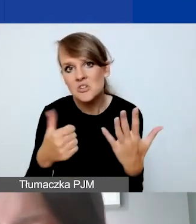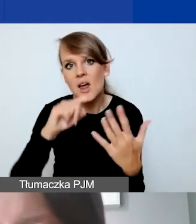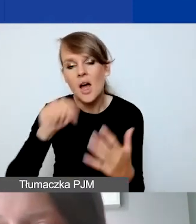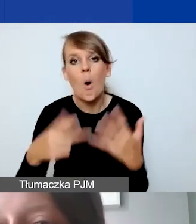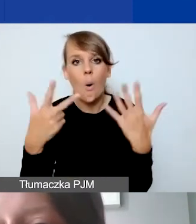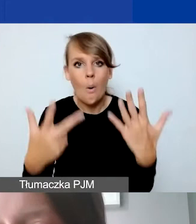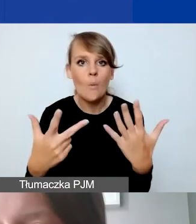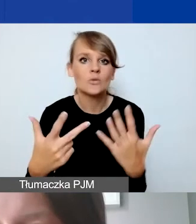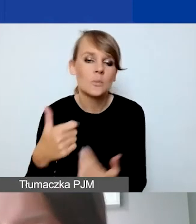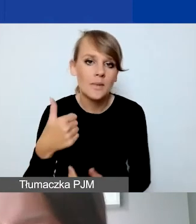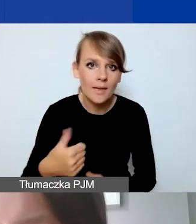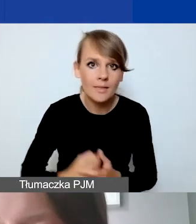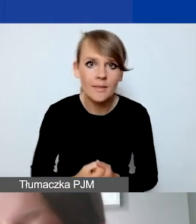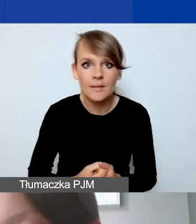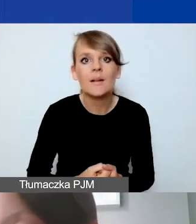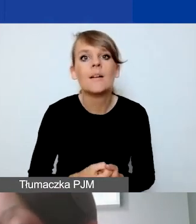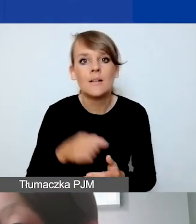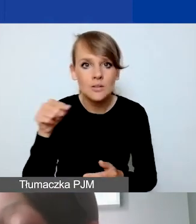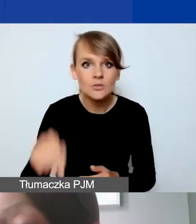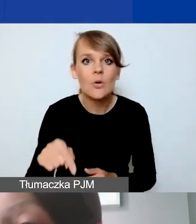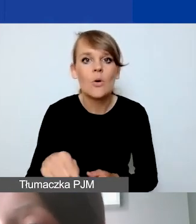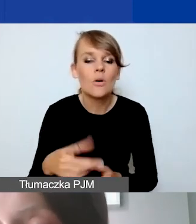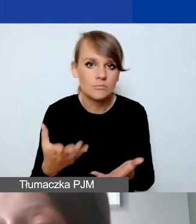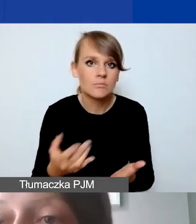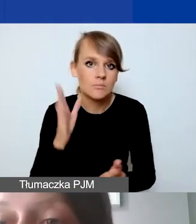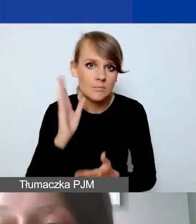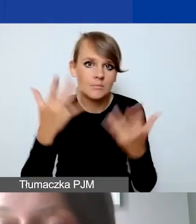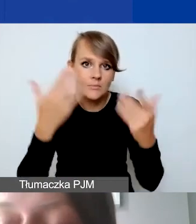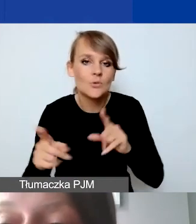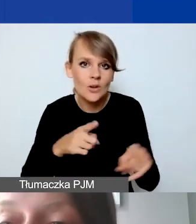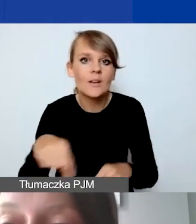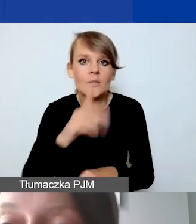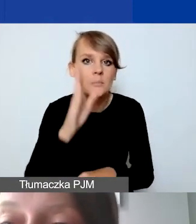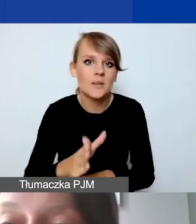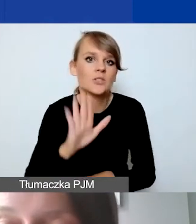Takim kursem będziemy się rozliczać. To oznacza, że będą mieli państwo więcej złotówek do wydania